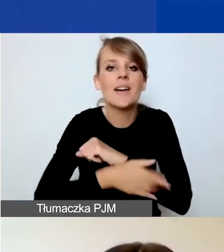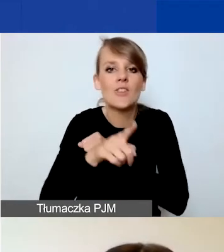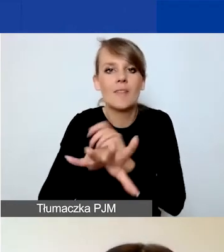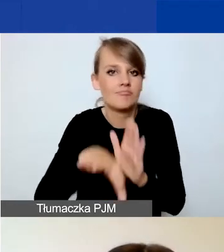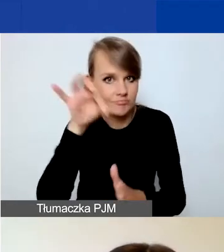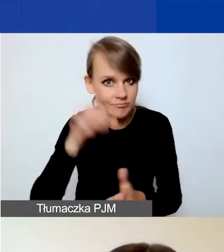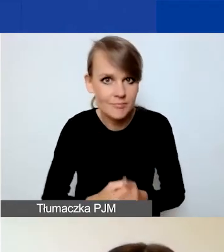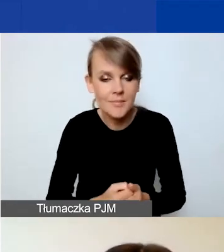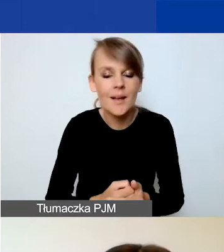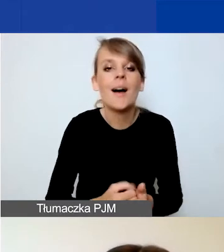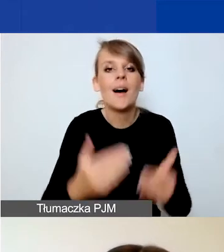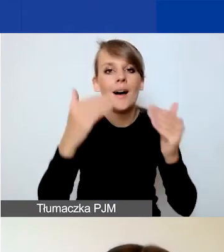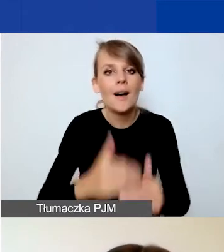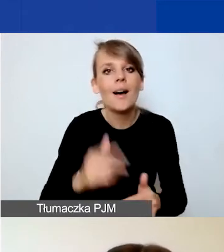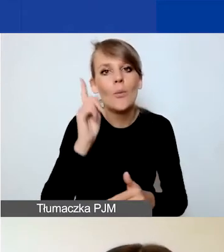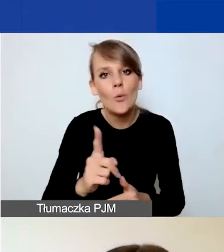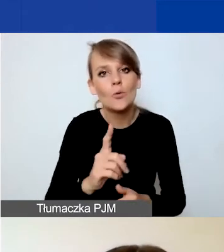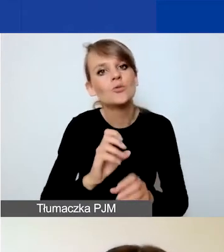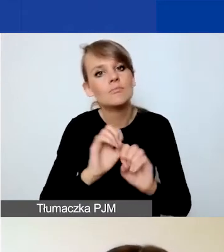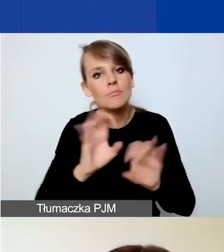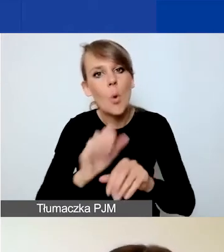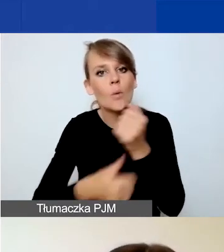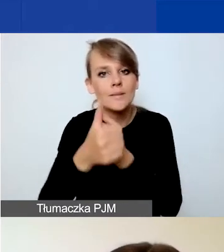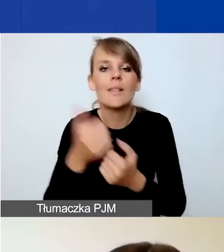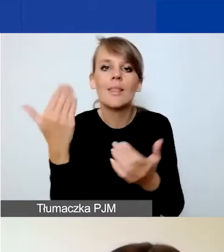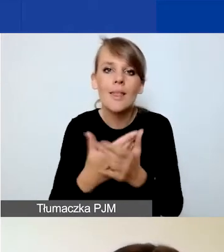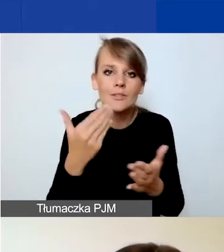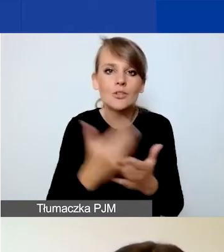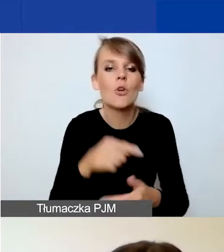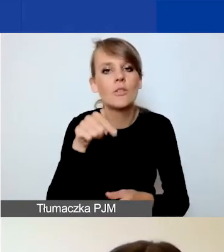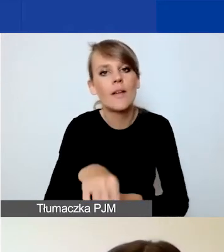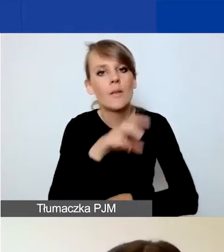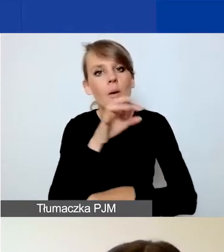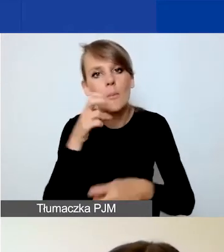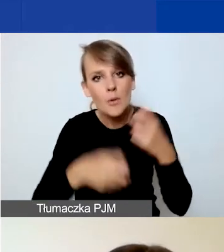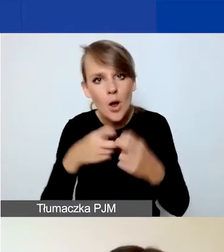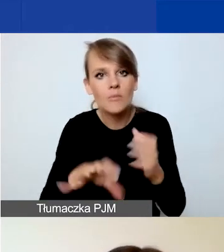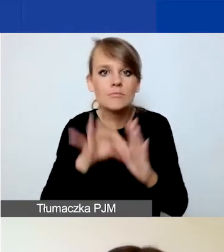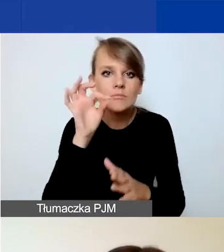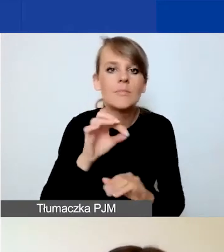Następnie uzasadniacie, dlaczego chcecie zaadresować dany problem, z jakim wyzwaniem się mierzycie.